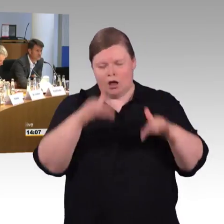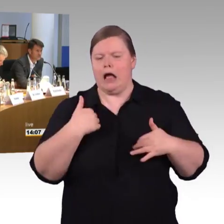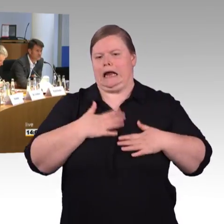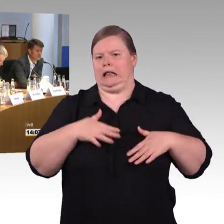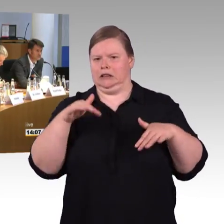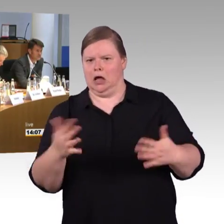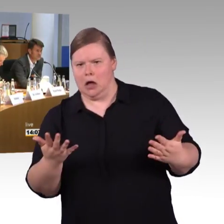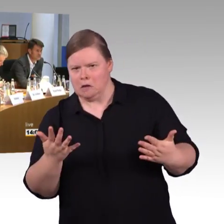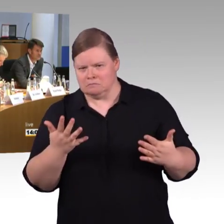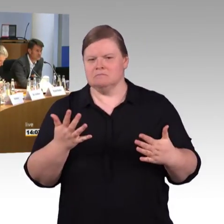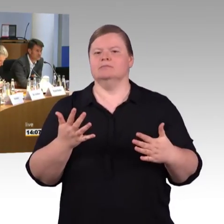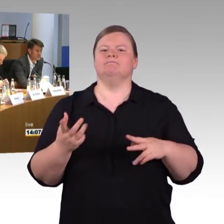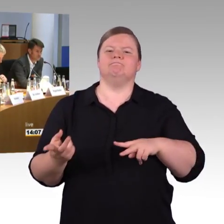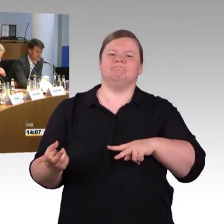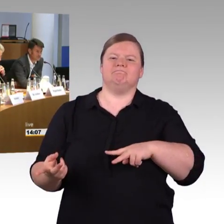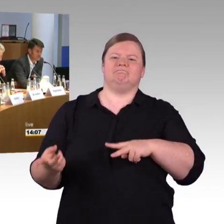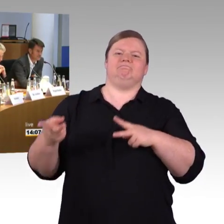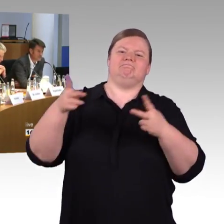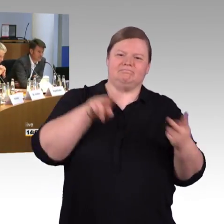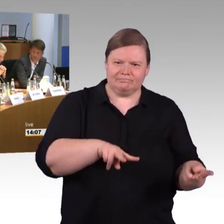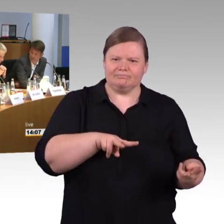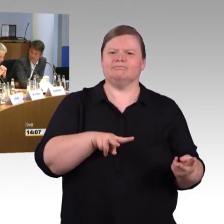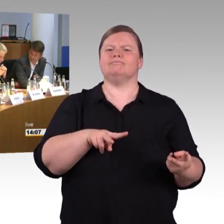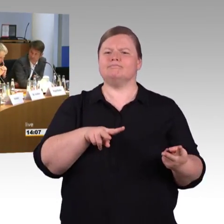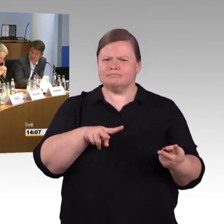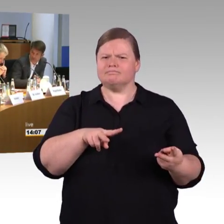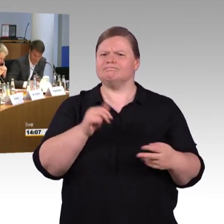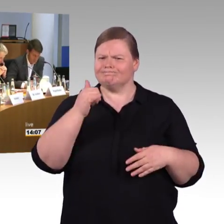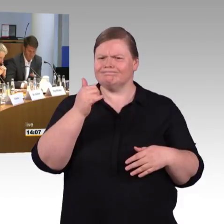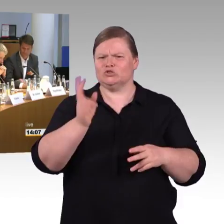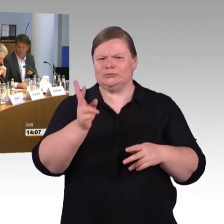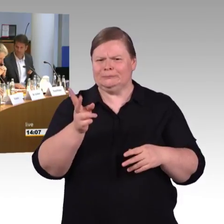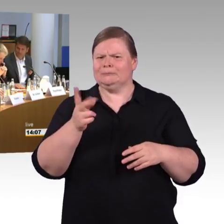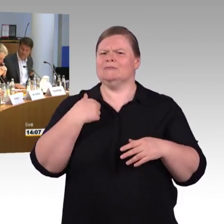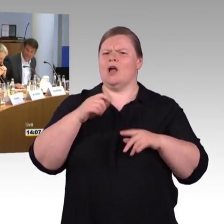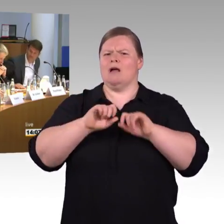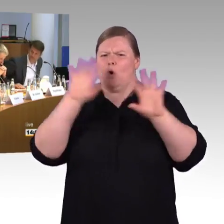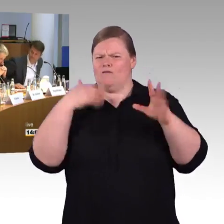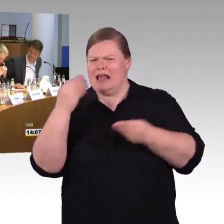oder andere doch noch dazu sagen wollen, sind Sie herzlich eingeladen. Aber jetzt würde ich erstmal Herrn Wenndorf das Wort noch einmal geben.